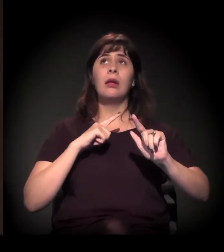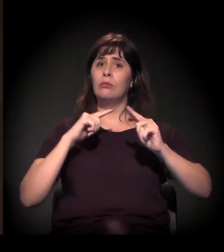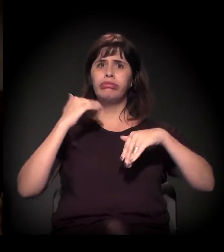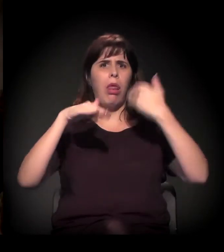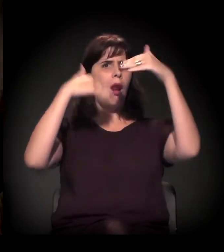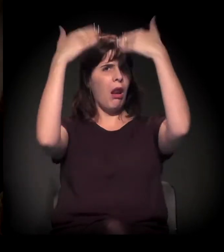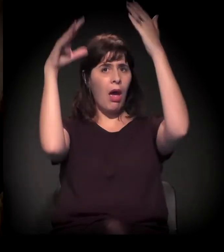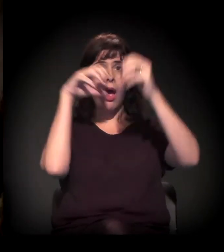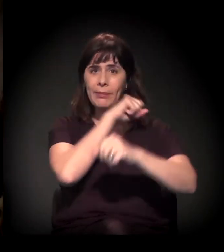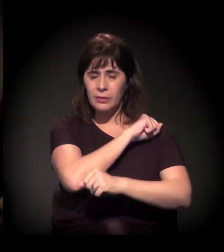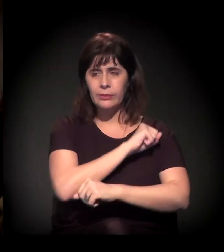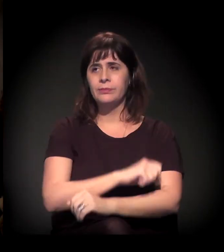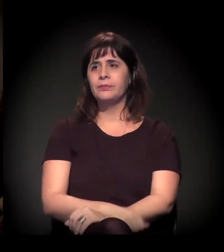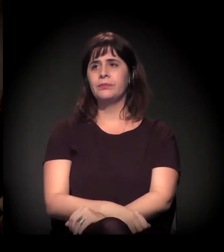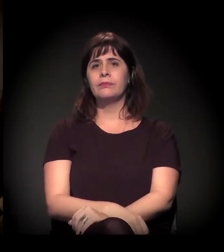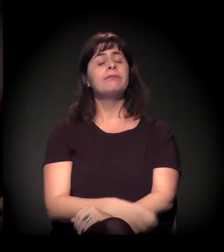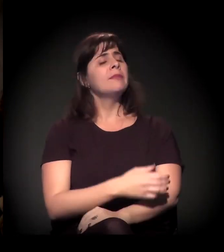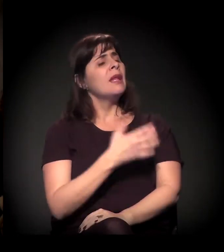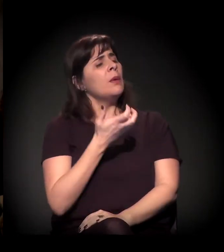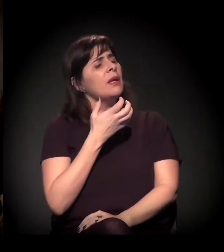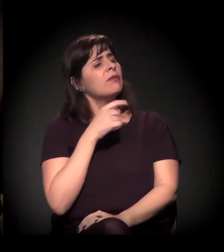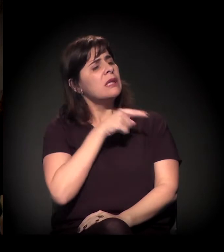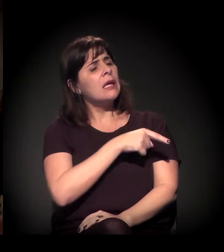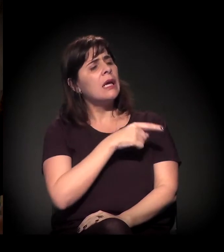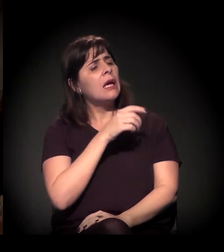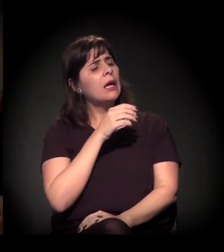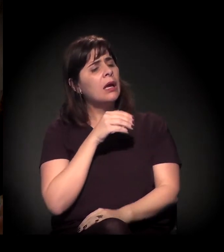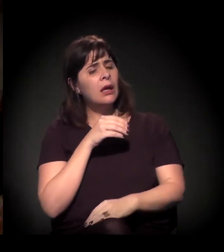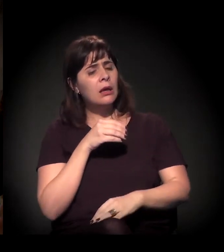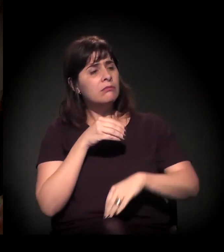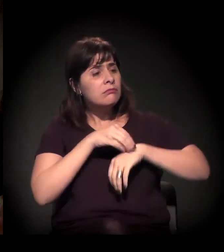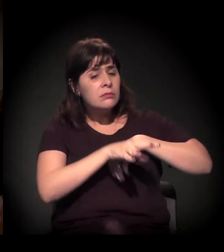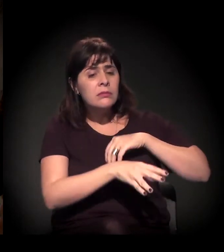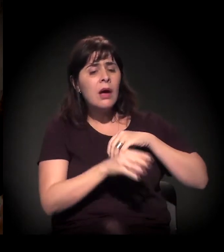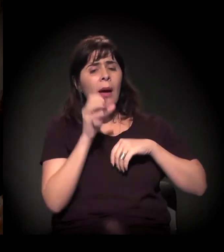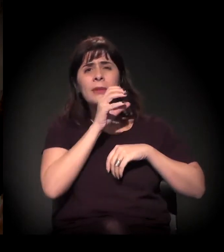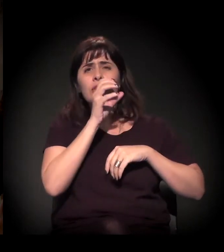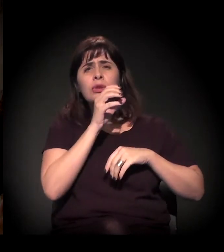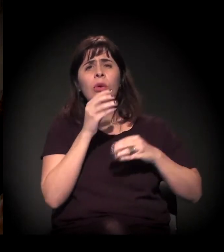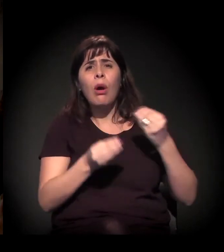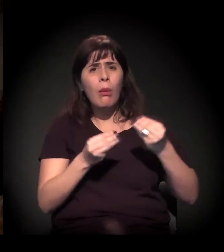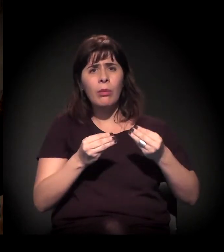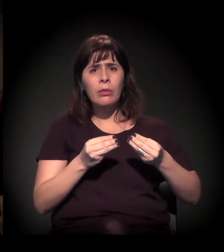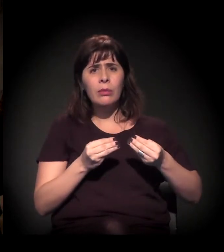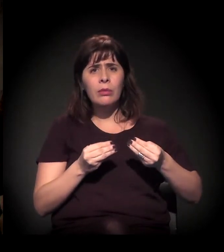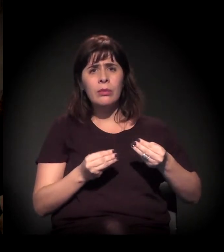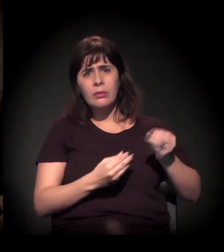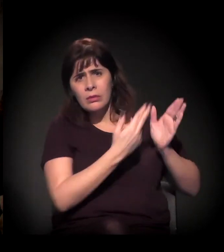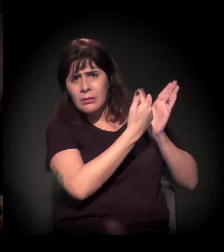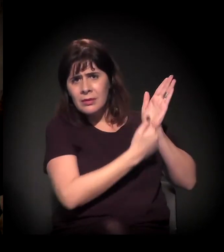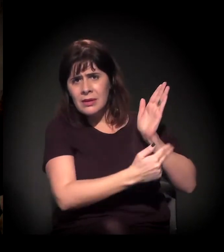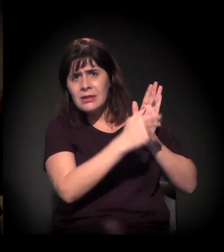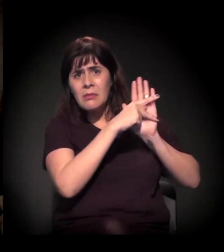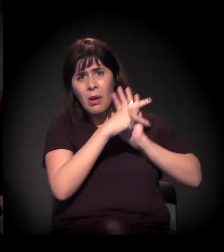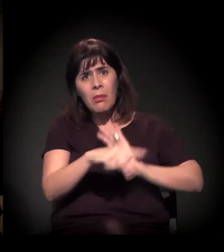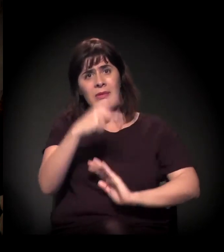Eu queria que você comentasse só rapidamente, Dito, um pouco do mapa que você pediu para colocar para a gente ter essa dimensão um pouco visual.